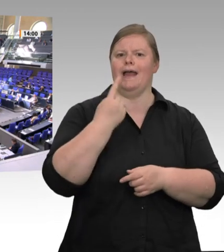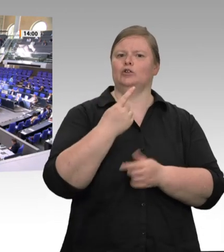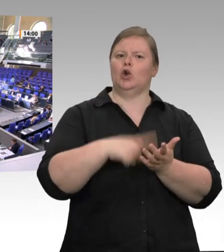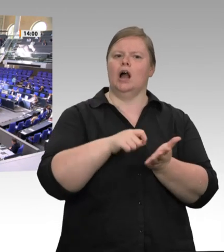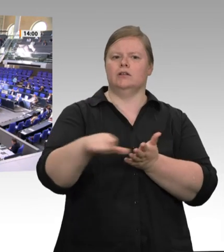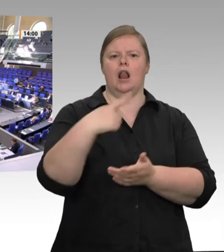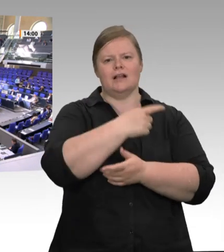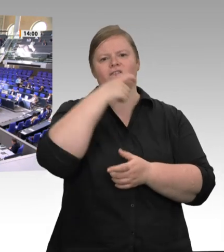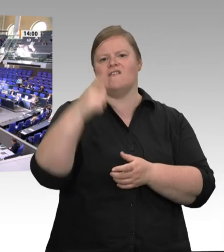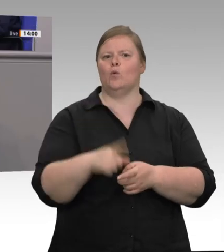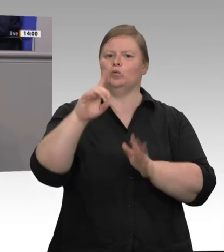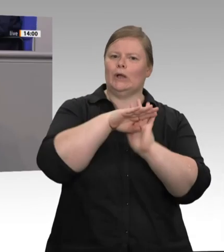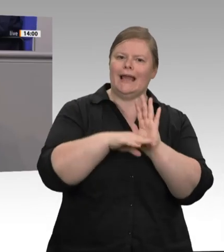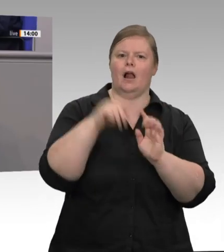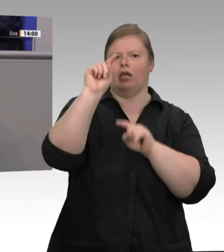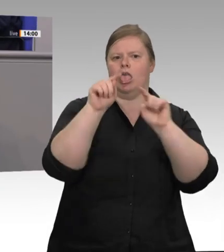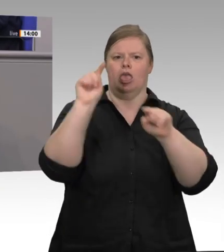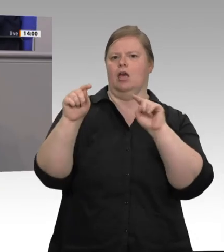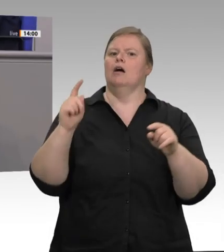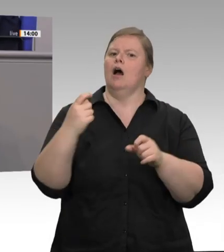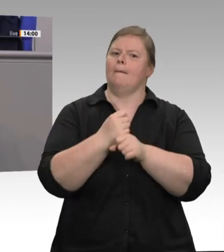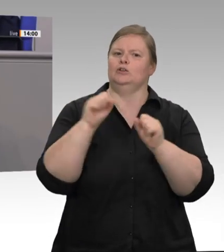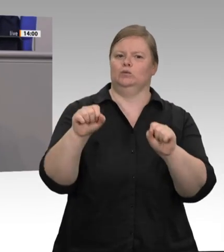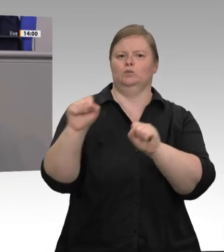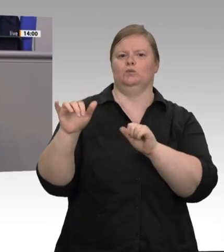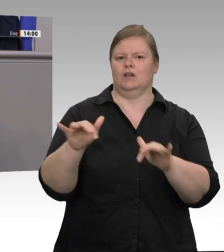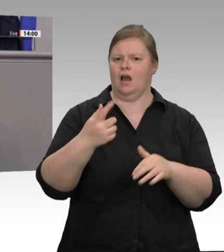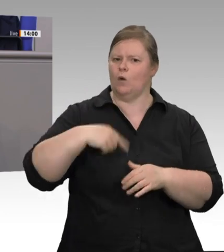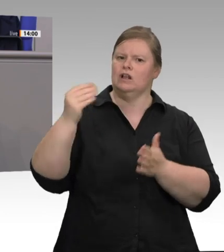das einmal deutlich zu sagen: Wenn die Menschen in den Schlachtbetrieben fest angestellt